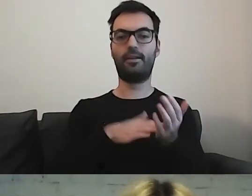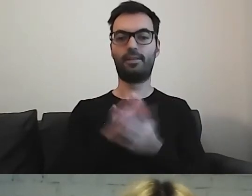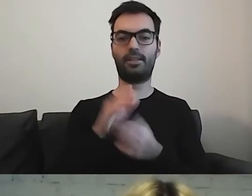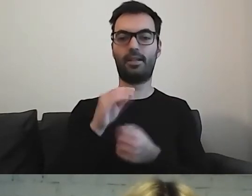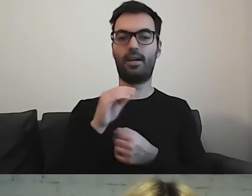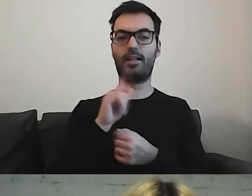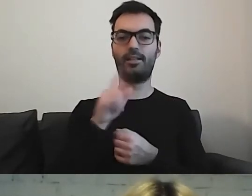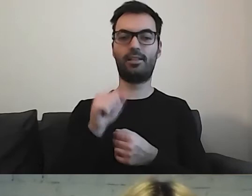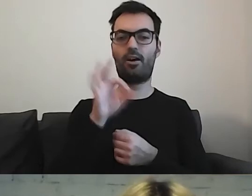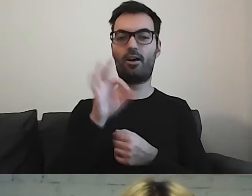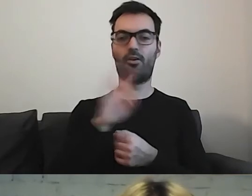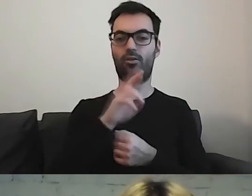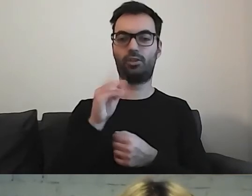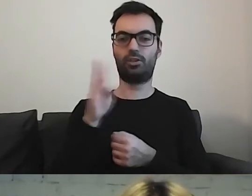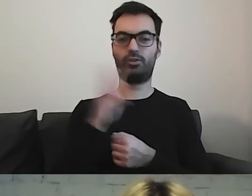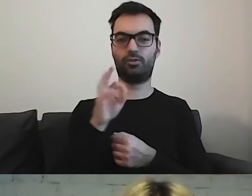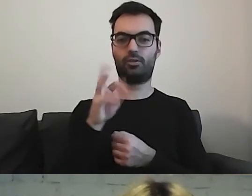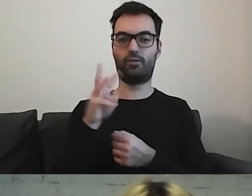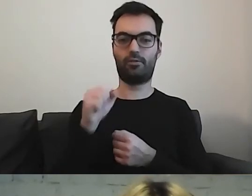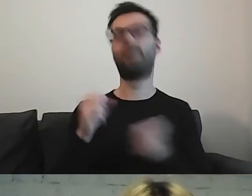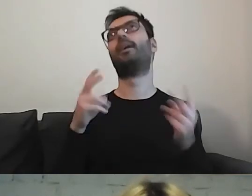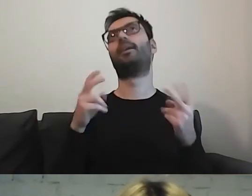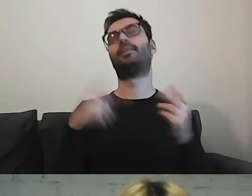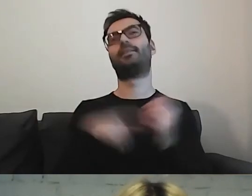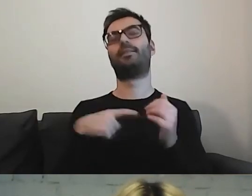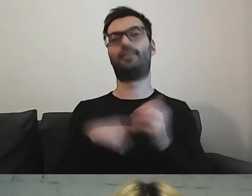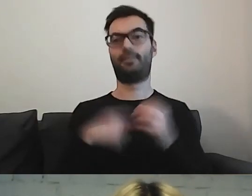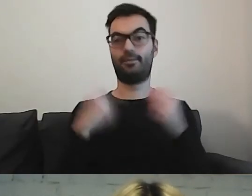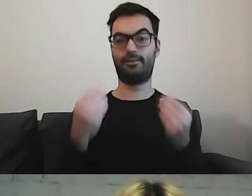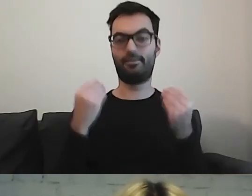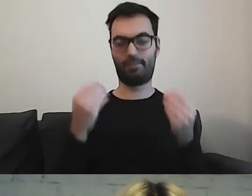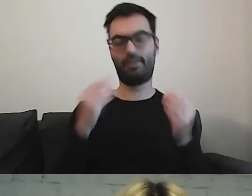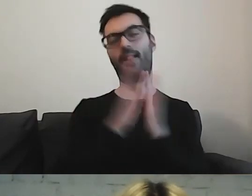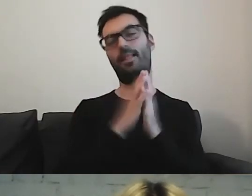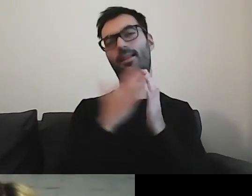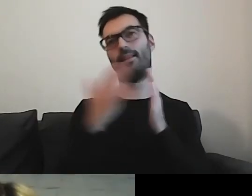Wspaniała literatura, ja ją bardzo lubię.